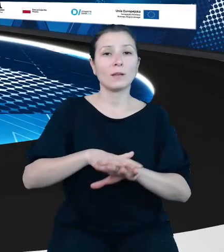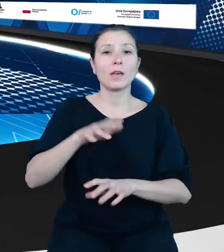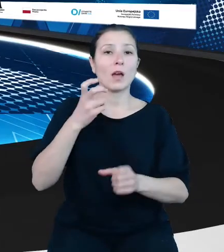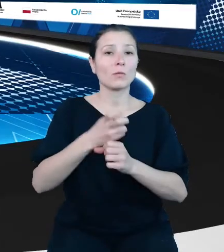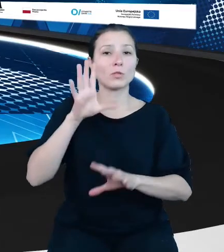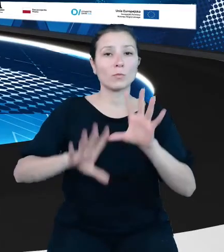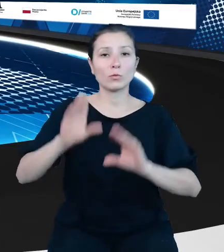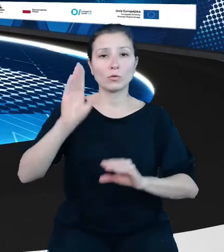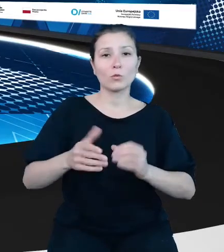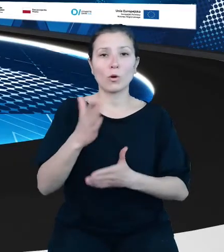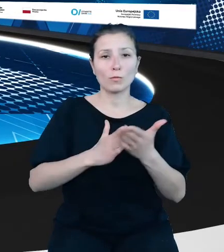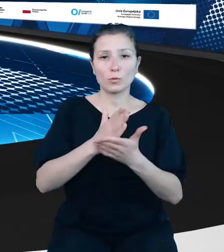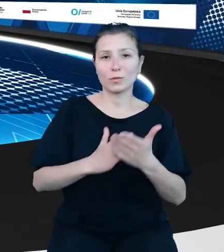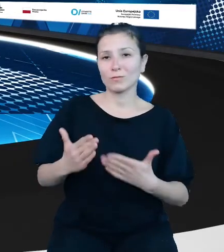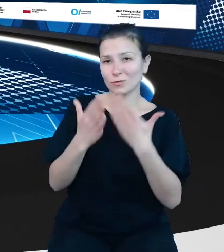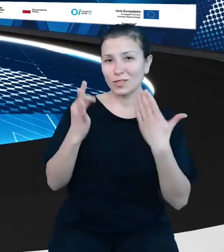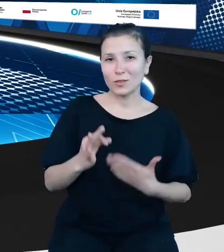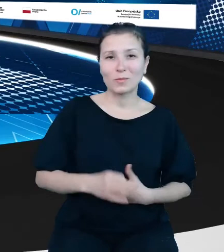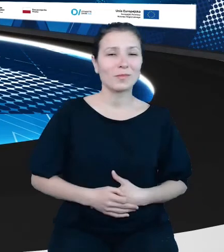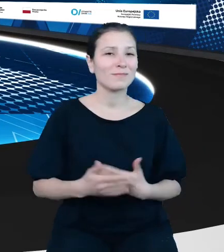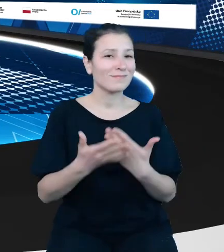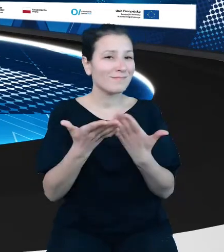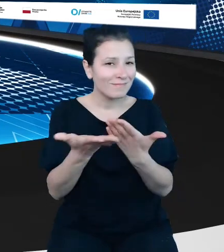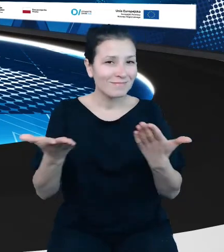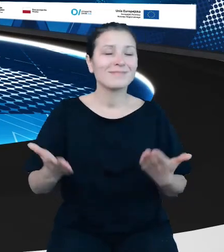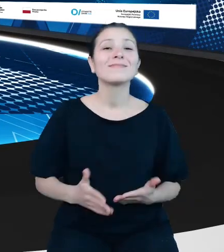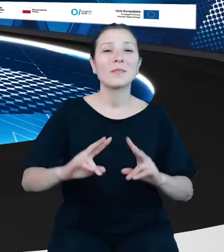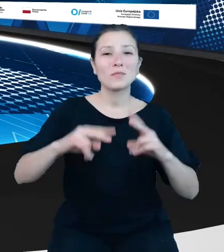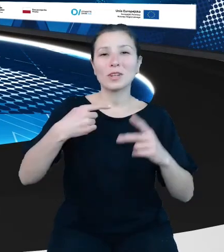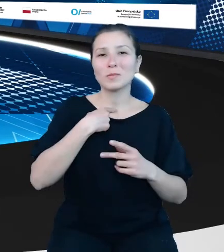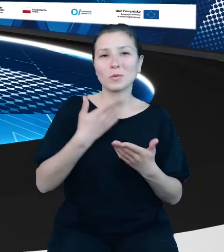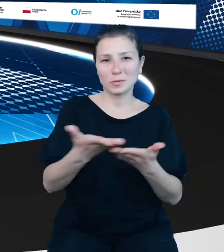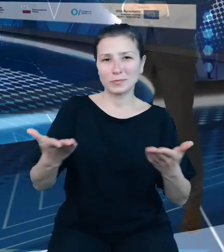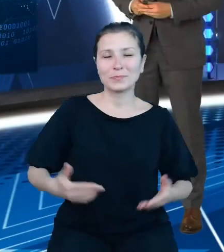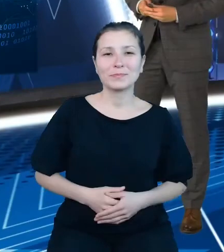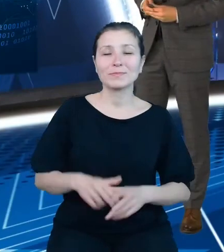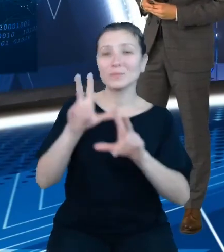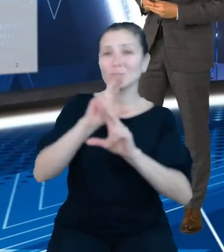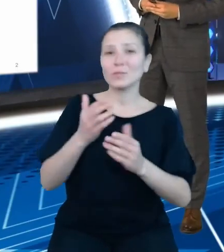Tym samym oddajemy scenę w Pana ręce. Dziękuję. Szanowni Państwo, Szanowni Goście,